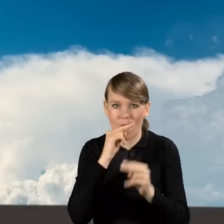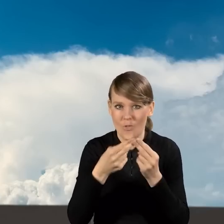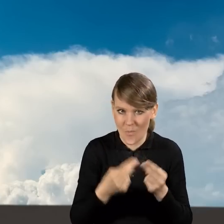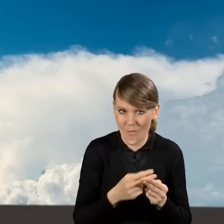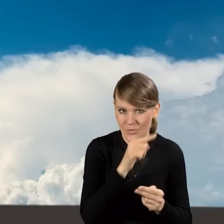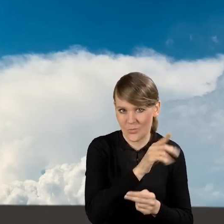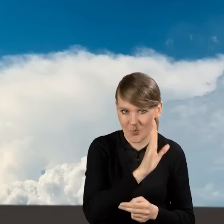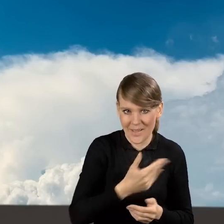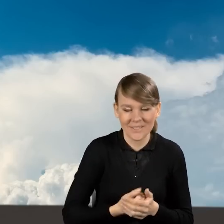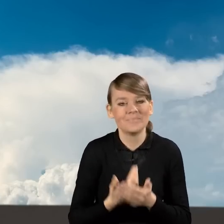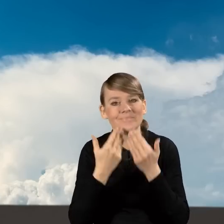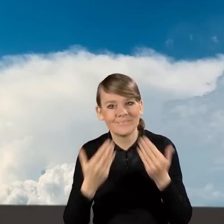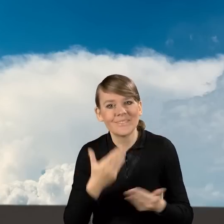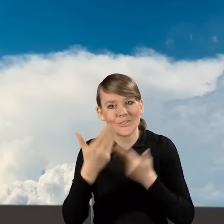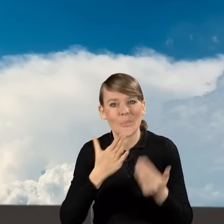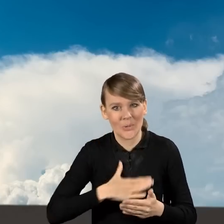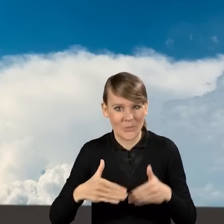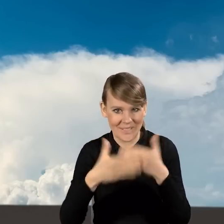Bardzo dziękuję i życzę miłego dnia!